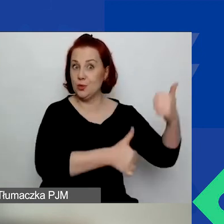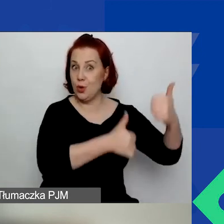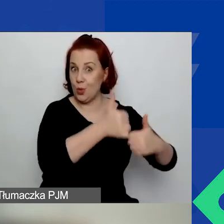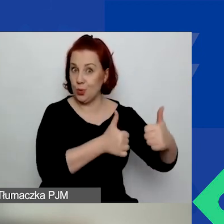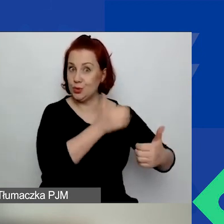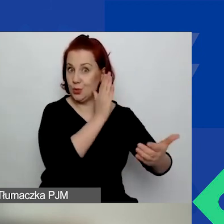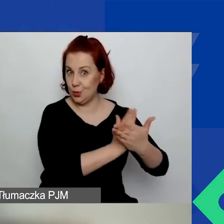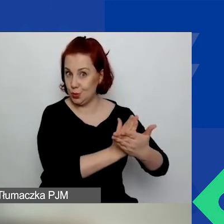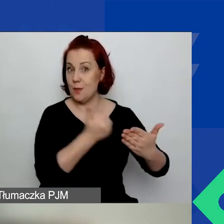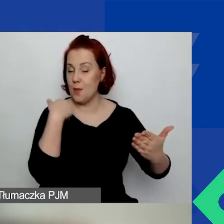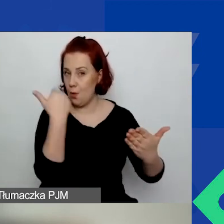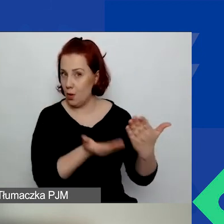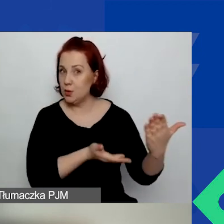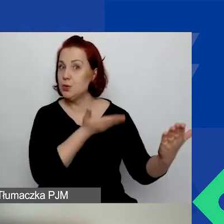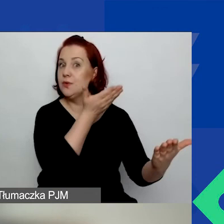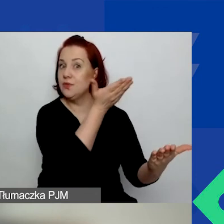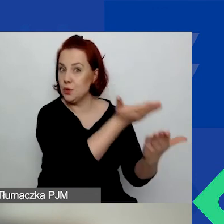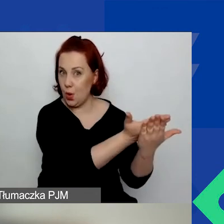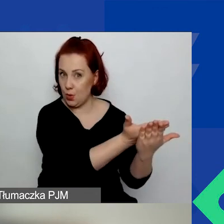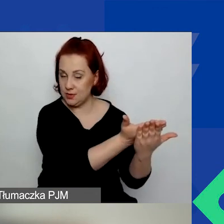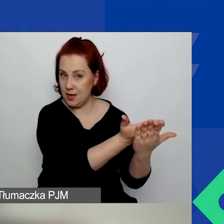złożyliście wniosek w konkursie interwencyjnym,